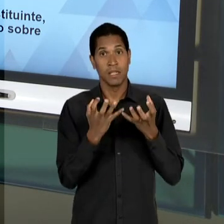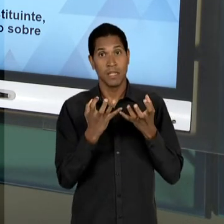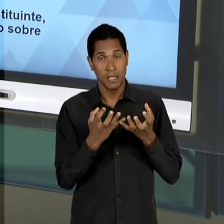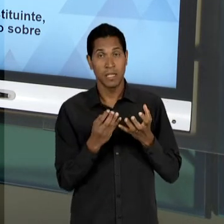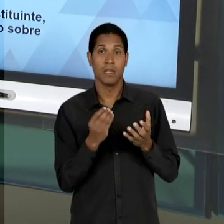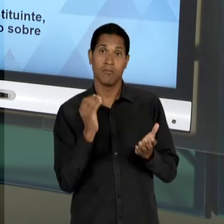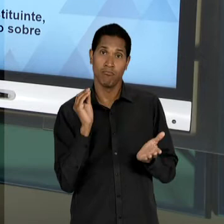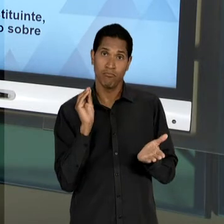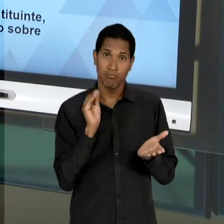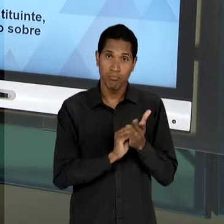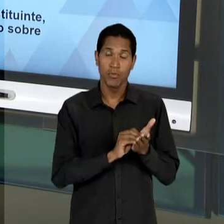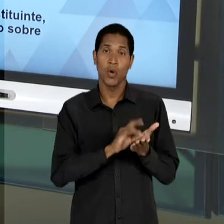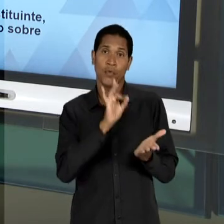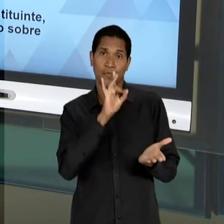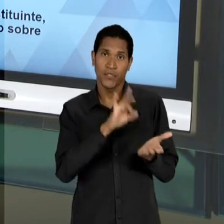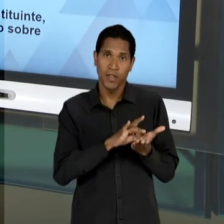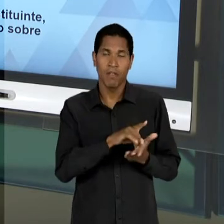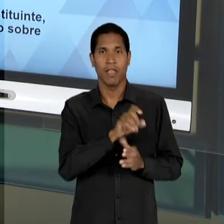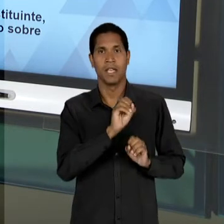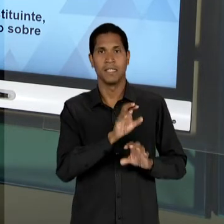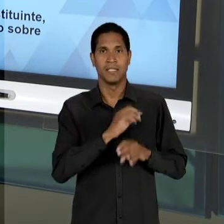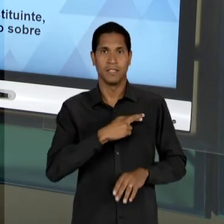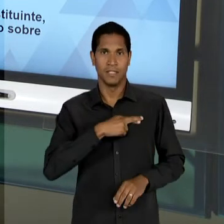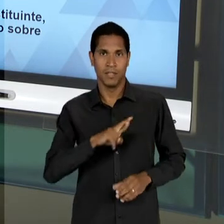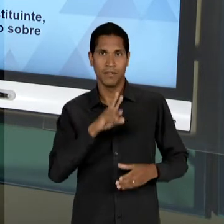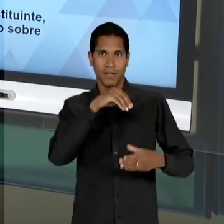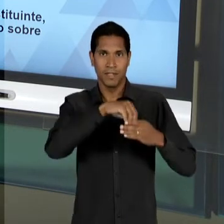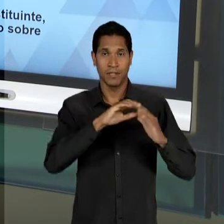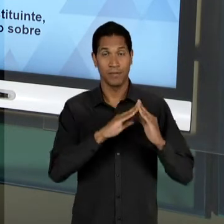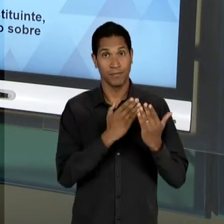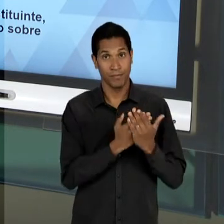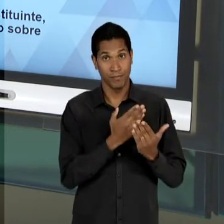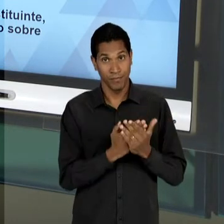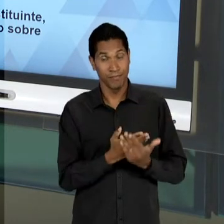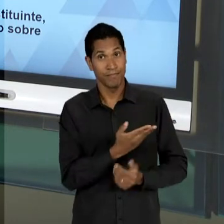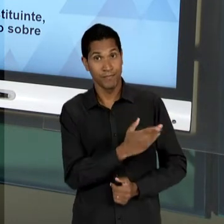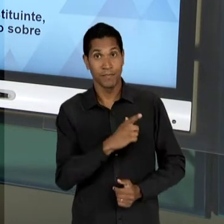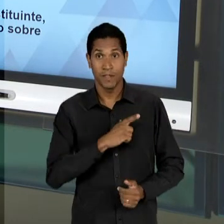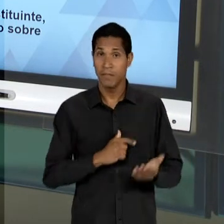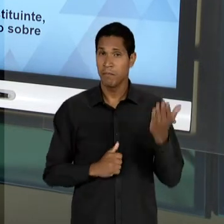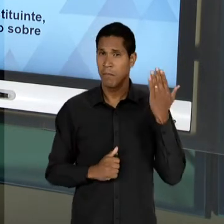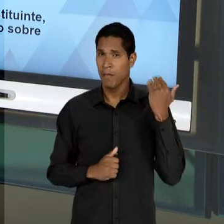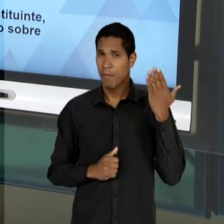OFICIALIZAÇÃO DO ENSINO RELIGIOSO NAS ESCOLAS, RECUPERANDO ENTÃO BANDEIRAS DO PERÍODO VARGAS. OS